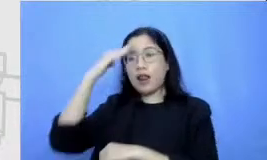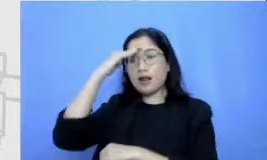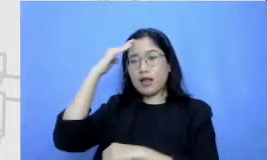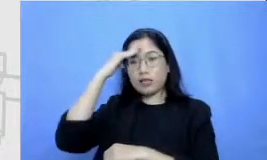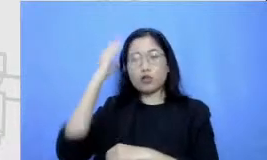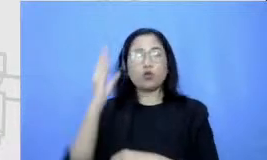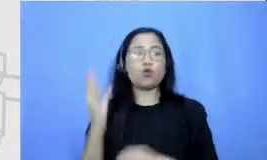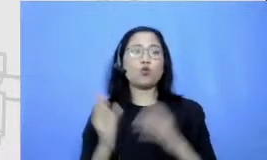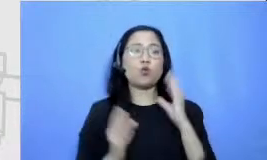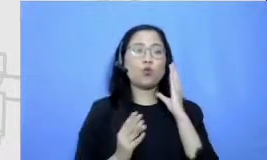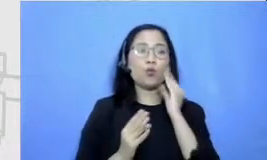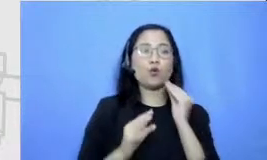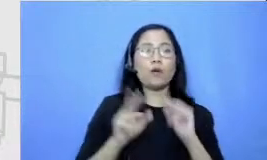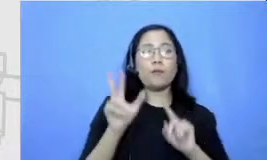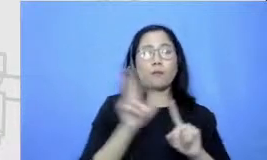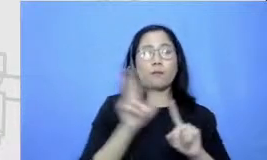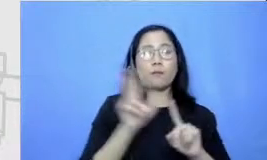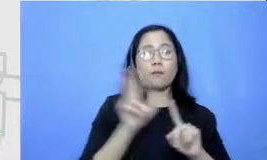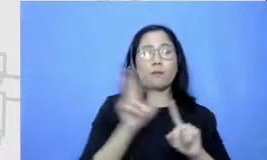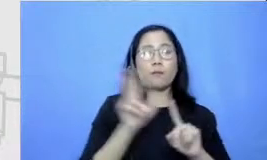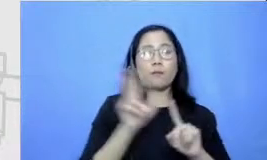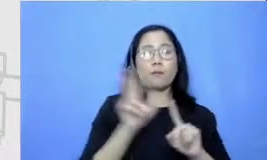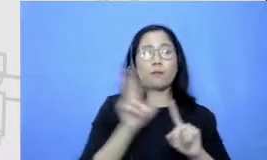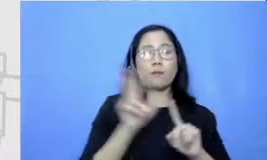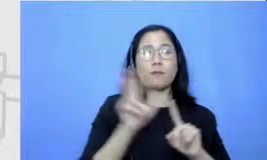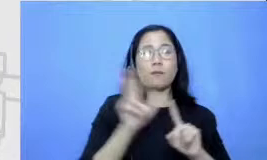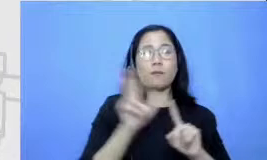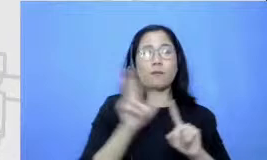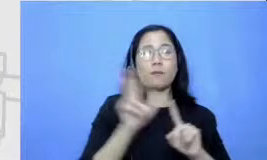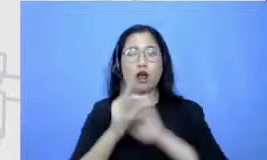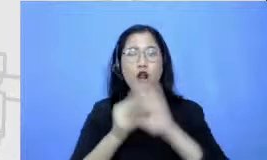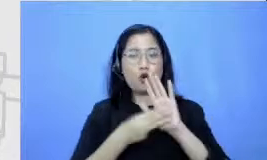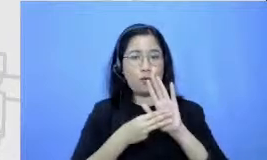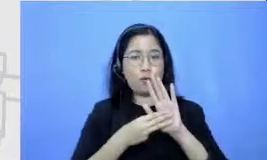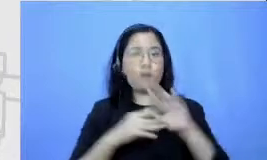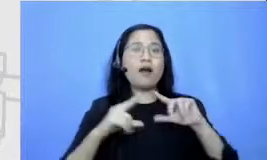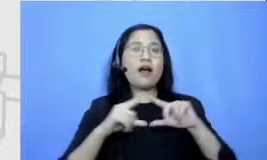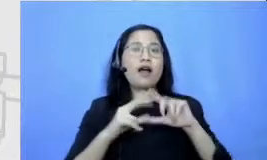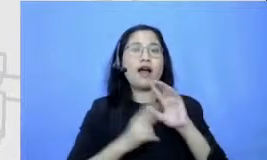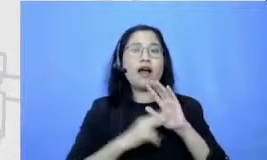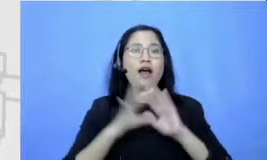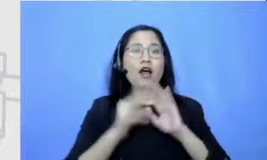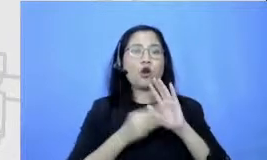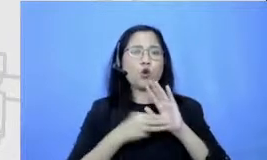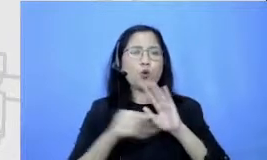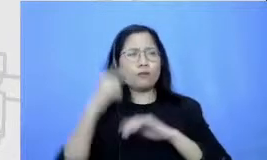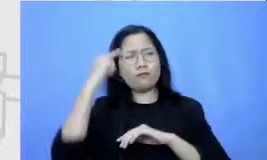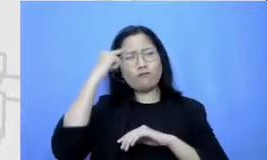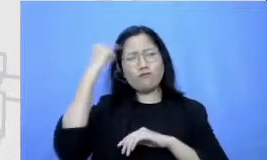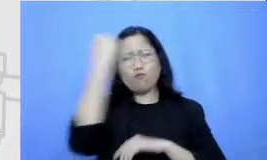lamanya Anom untuk tubuh kayu Seperti apa ya saya ngebayangin biar rambutnya kriting badannya kurus